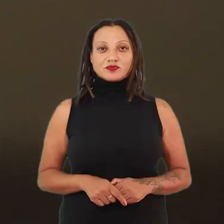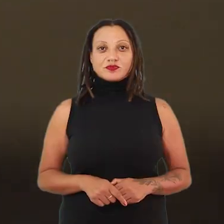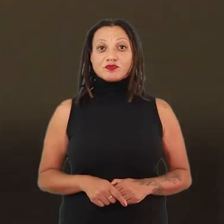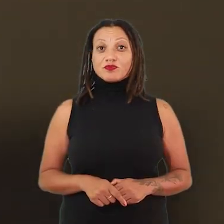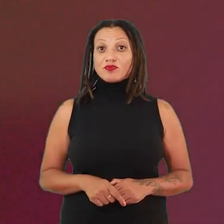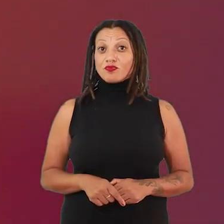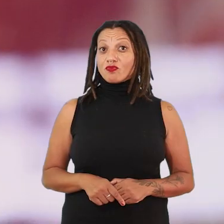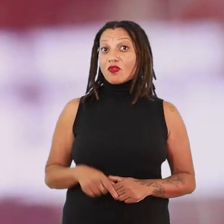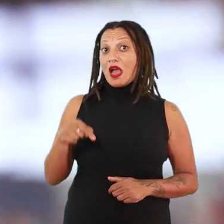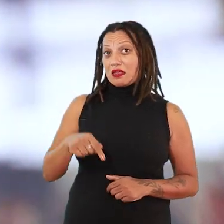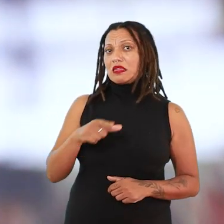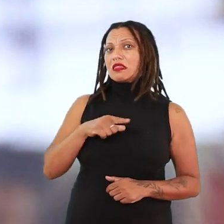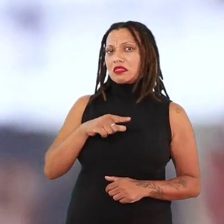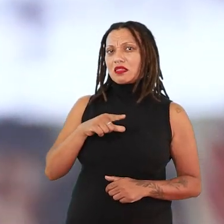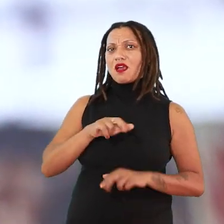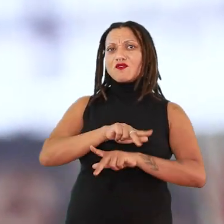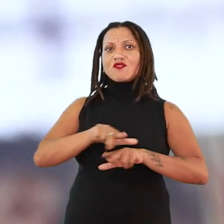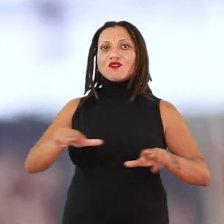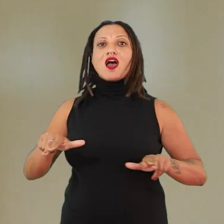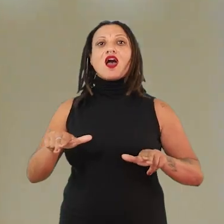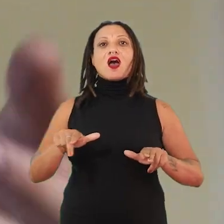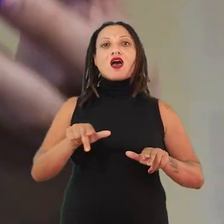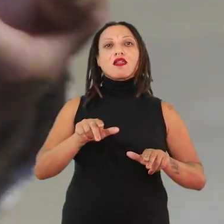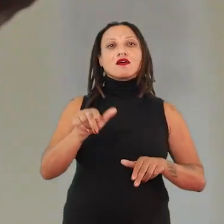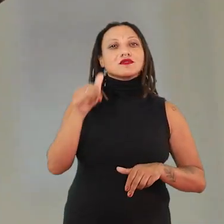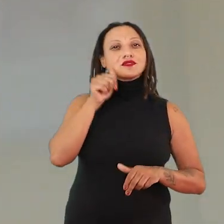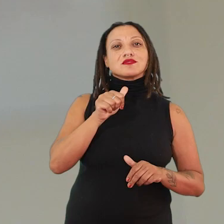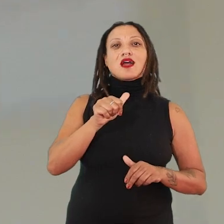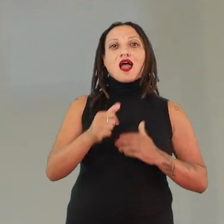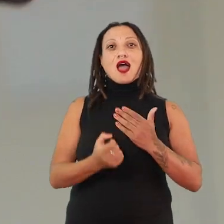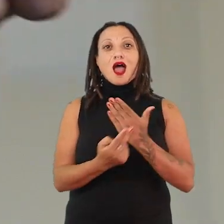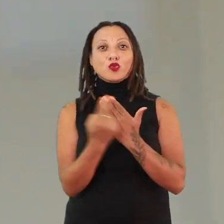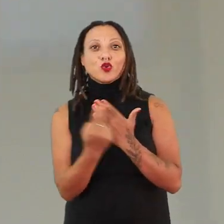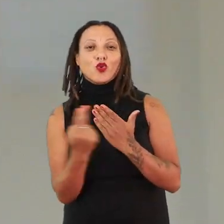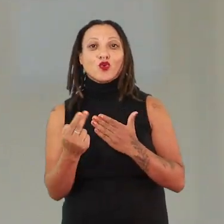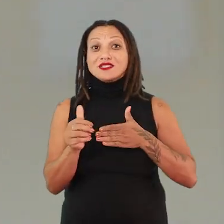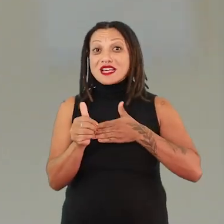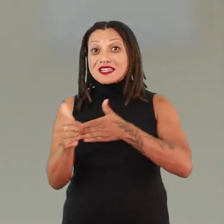Aqui a gente, claro, a gente vai encontrar várias autoras, várias guias de espírito, guias espirituais.